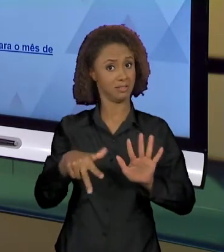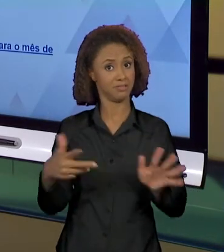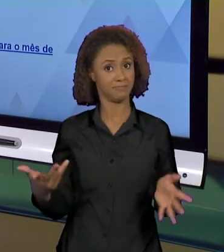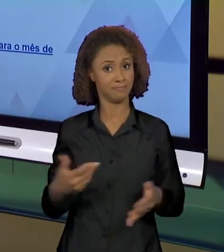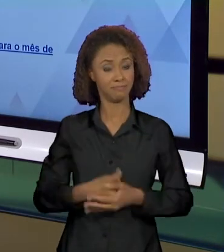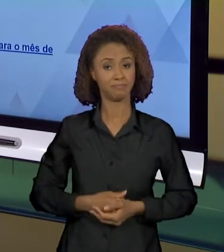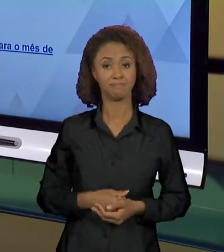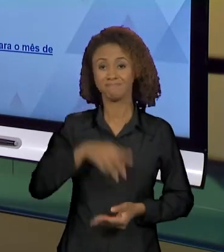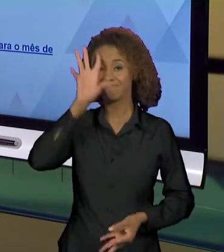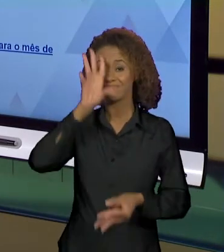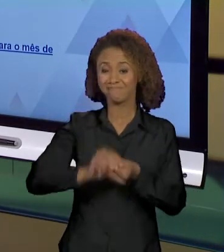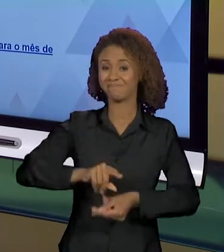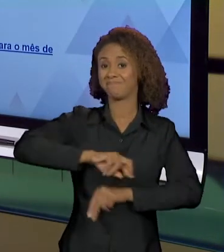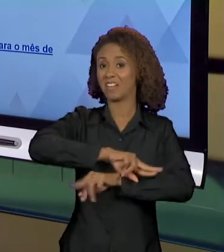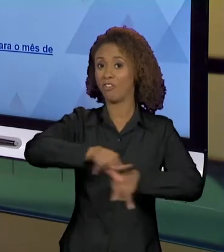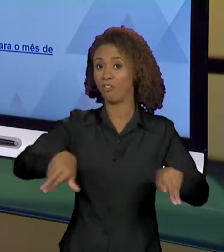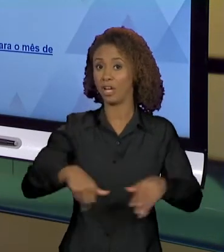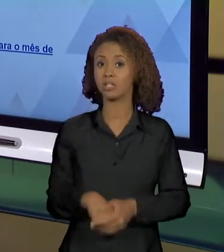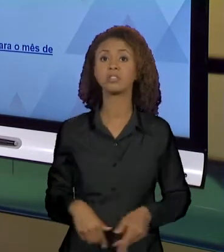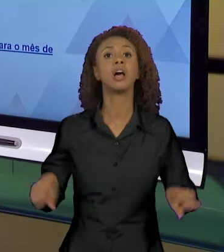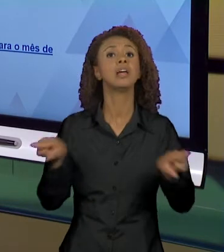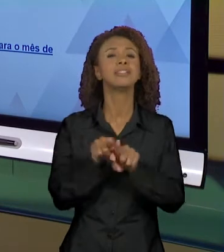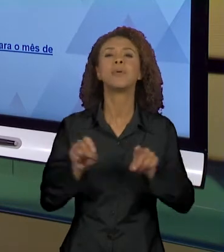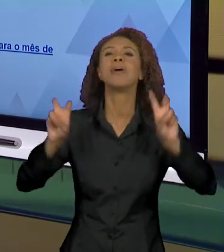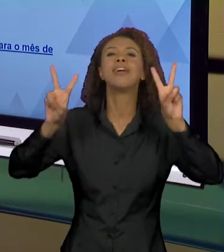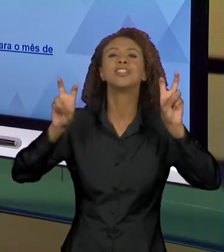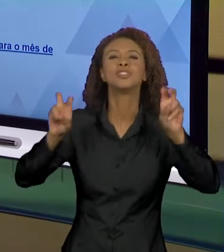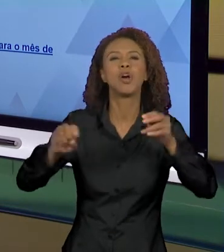A MESMA COISA SOBRE A AMAZÔNIA, ENTÃO NÓS TEMOS